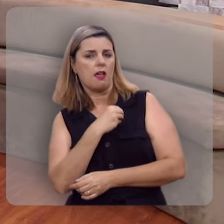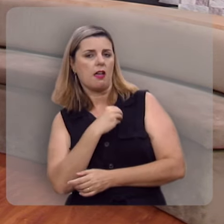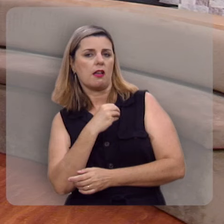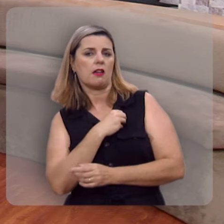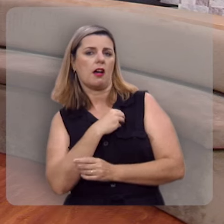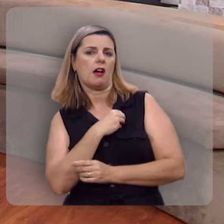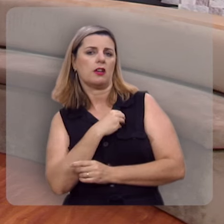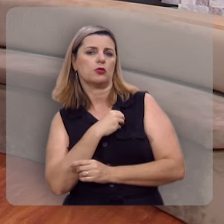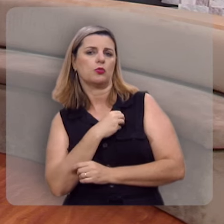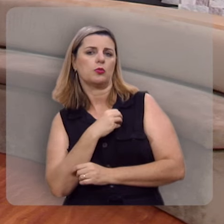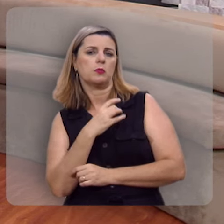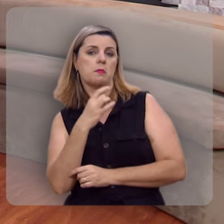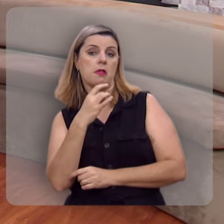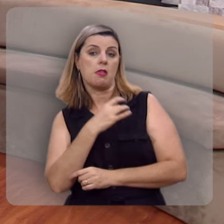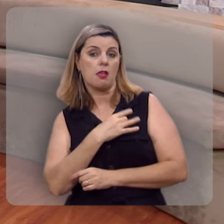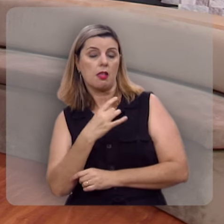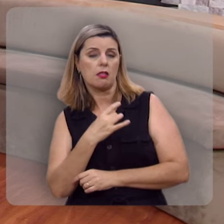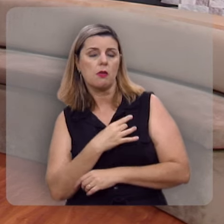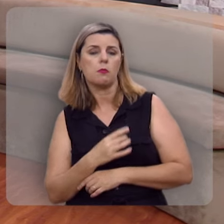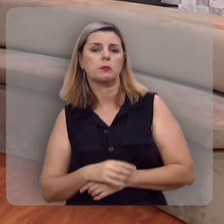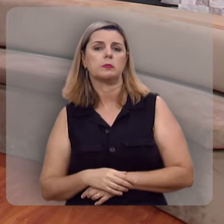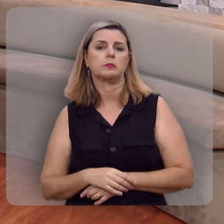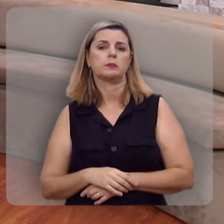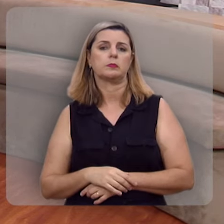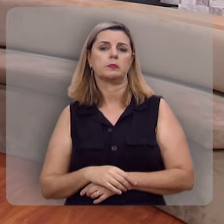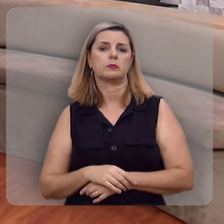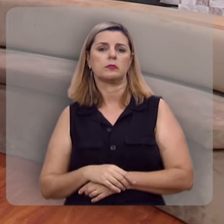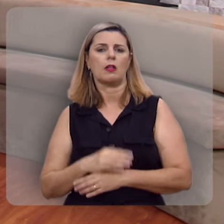sombrios e tenebrosos.